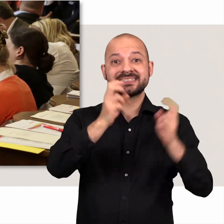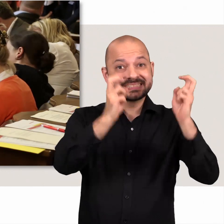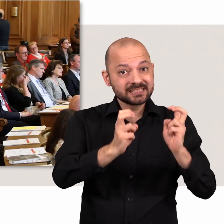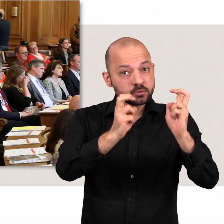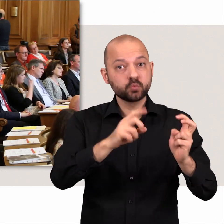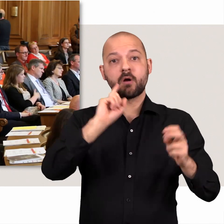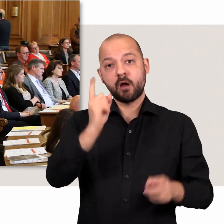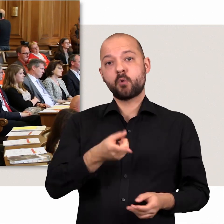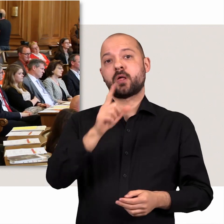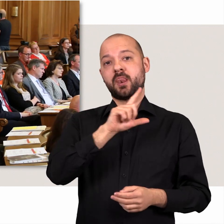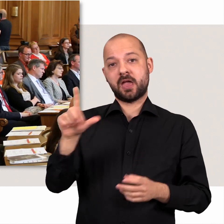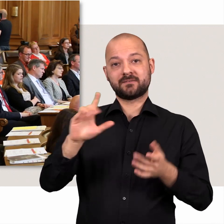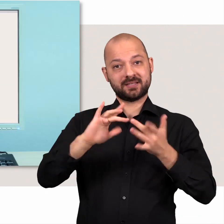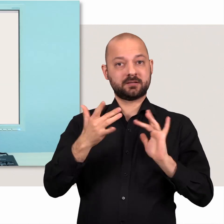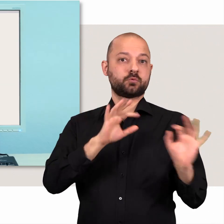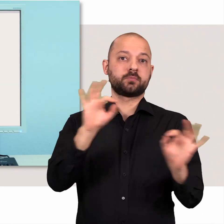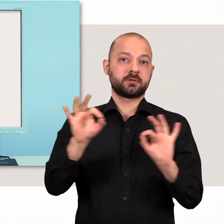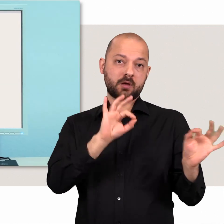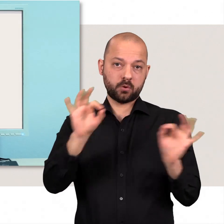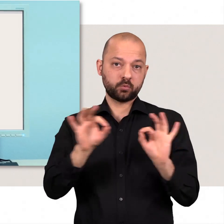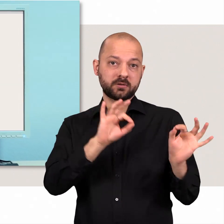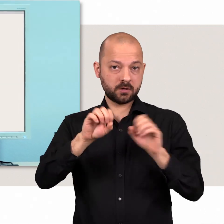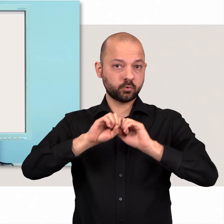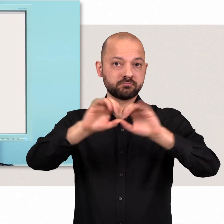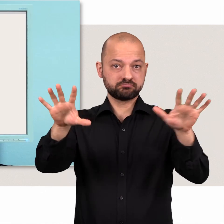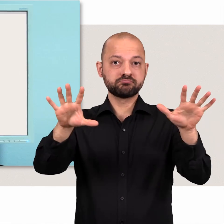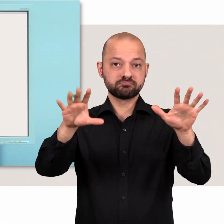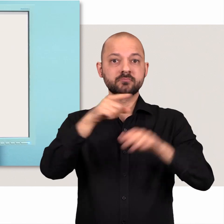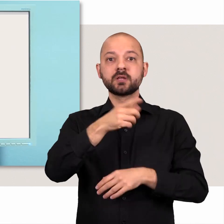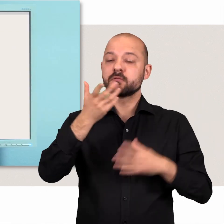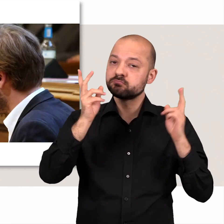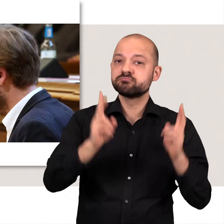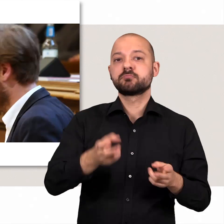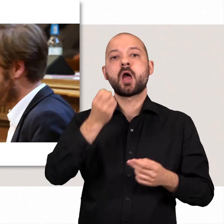Sitzungen werden zudem live im Internet übertragen.